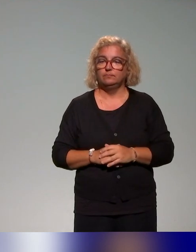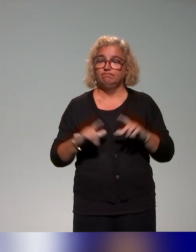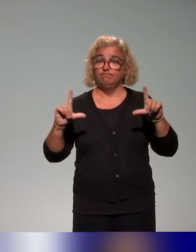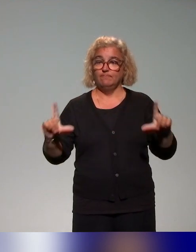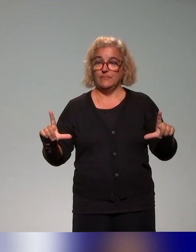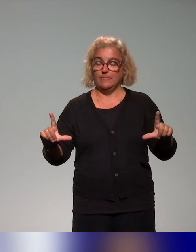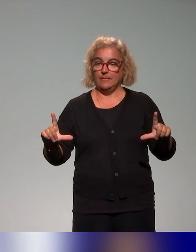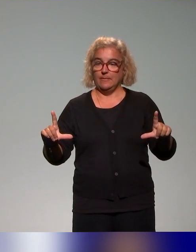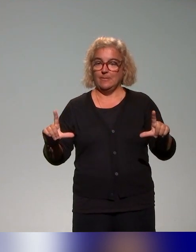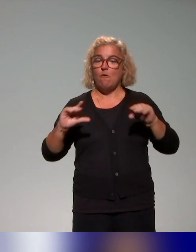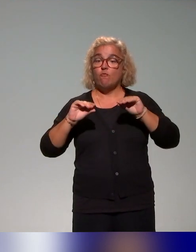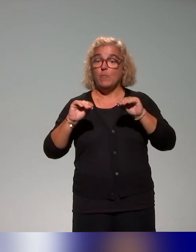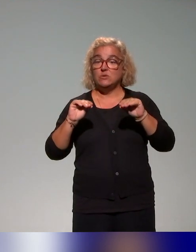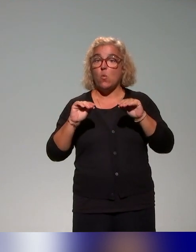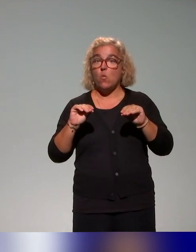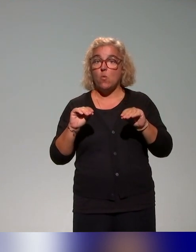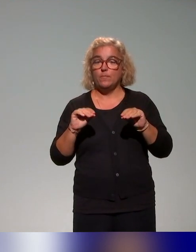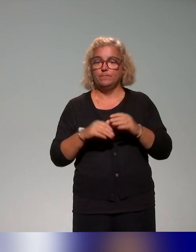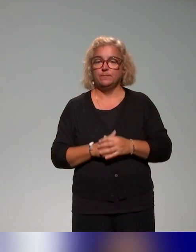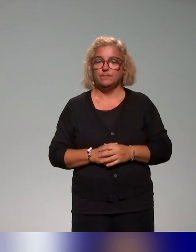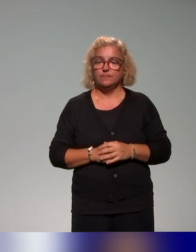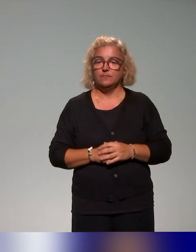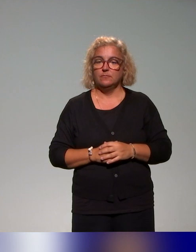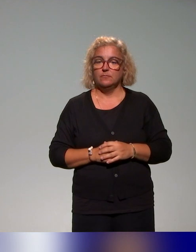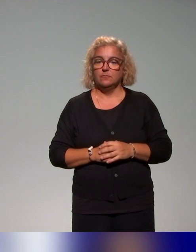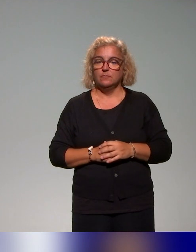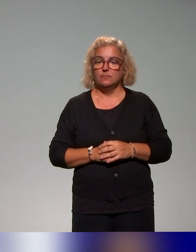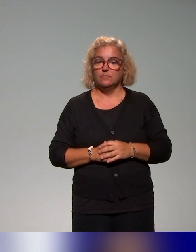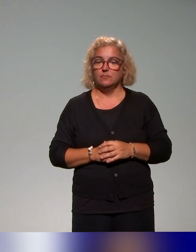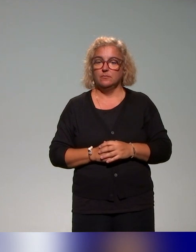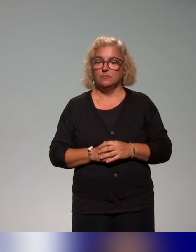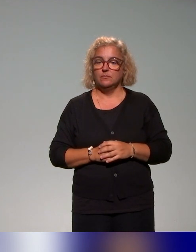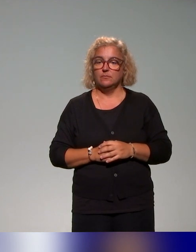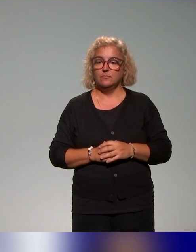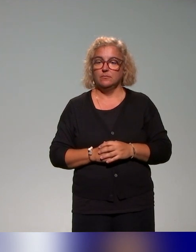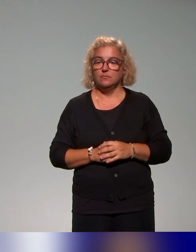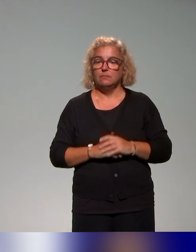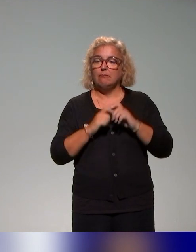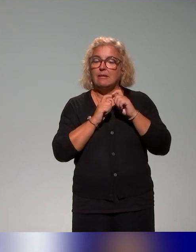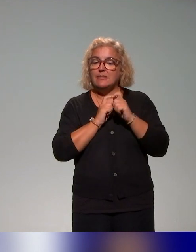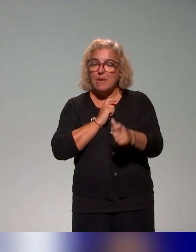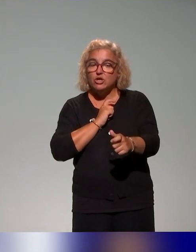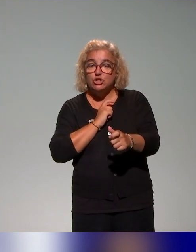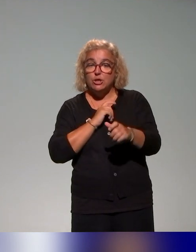qu'on a pu faire. Je reviens très rapidement sur la démarche, la méthode avec laquelle